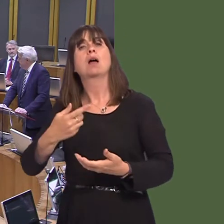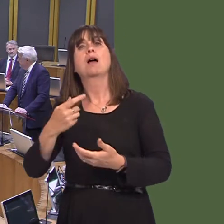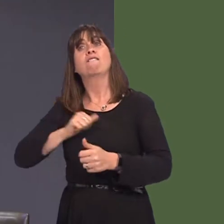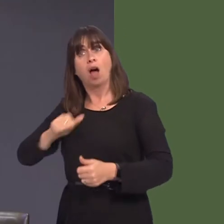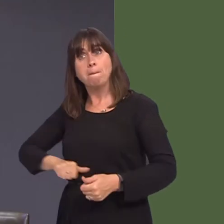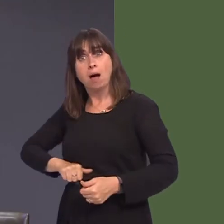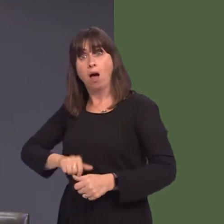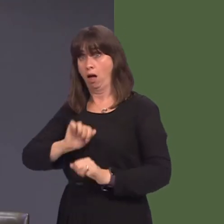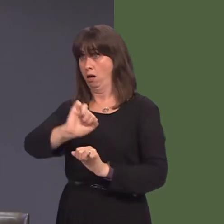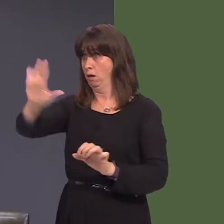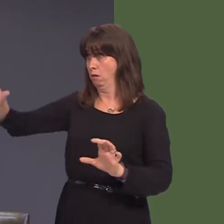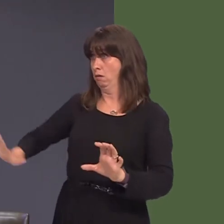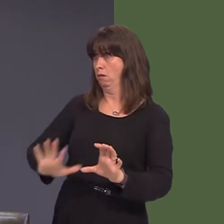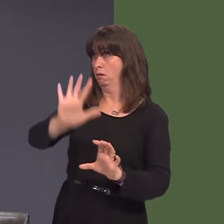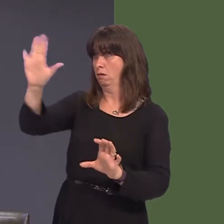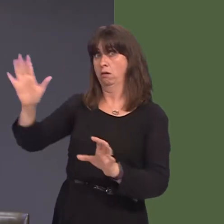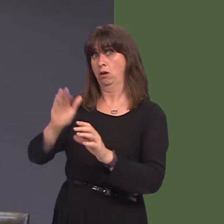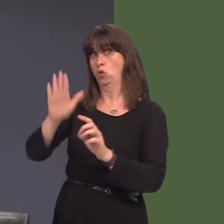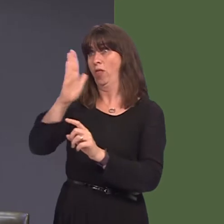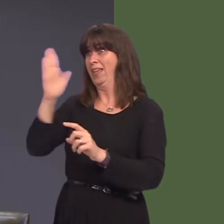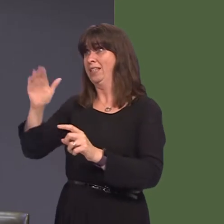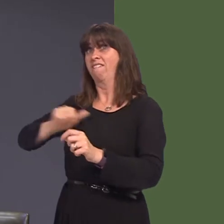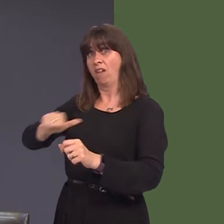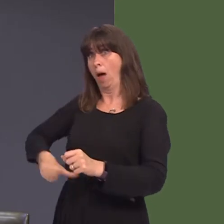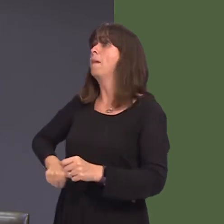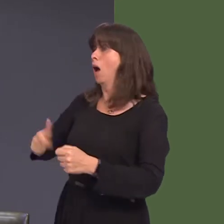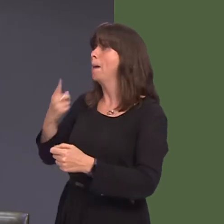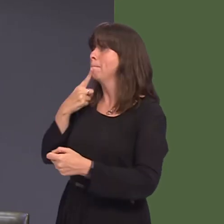Ond, wrth gwrs, am ba hyd y byddan nhw'n barod i drosglwyddo hwnnw i'r Alban ac i Ddyfnaint